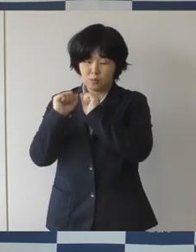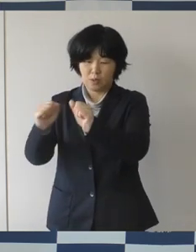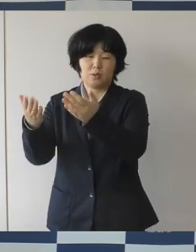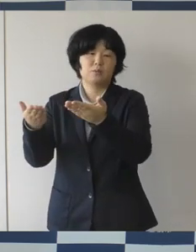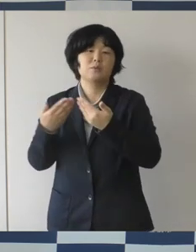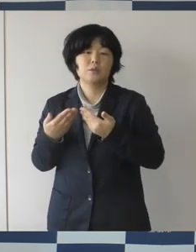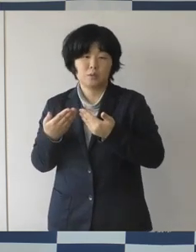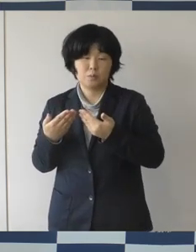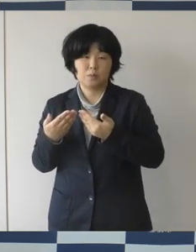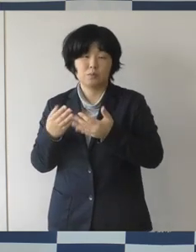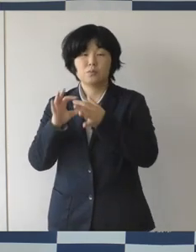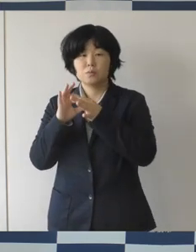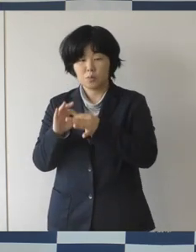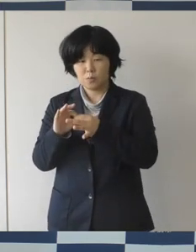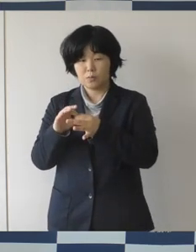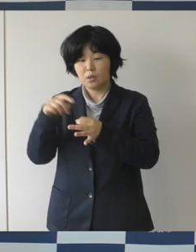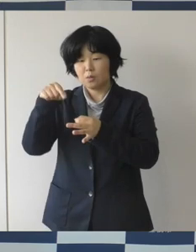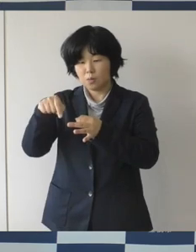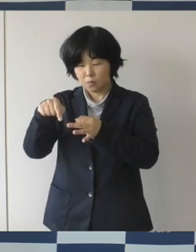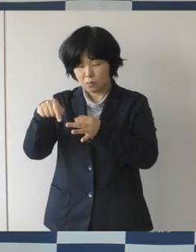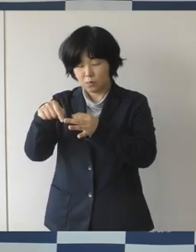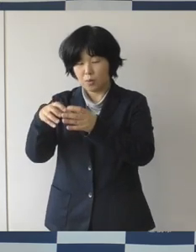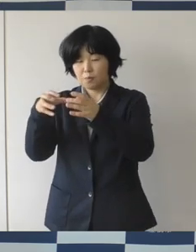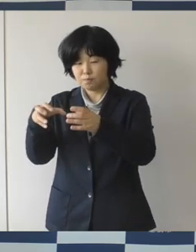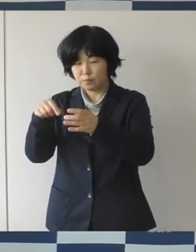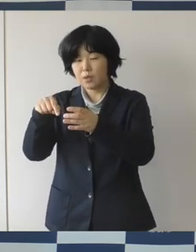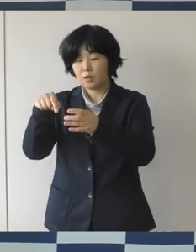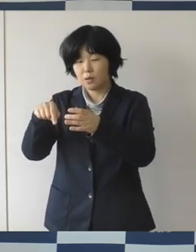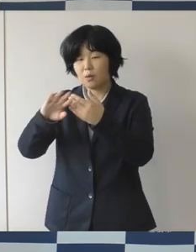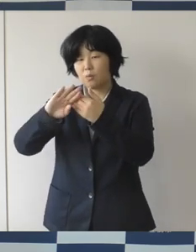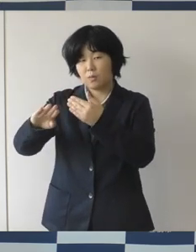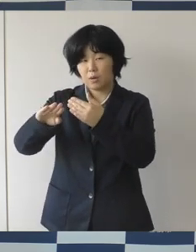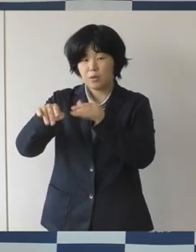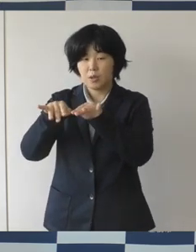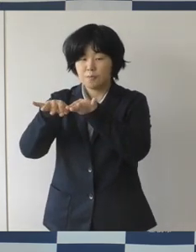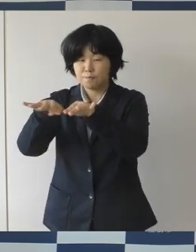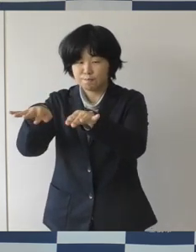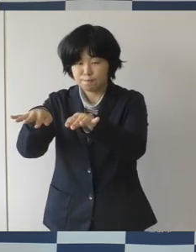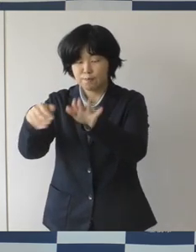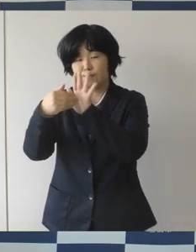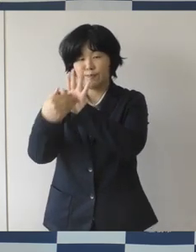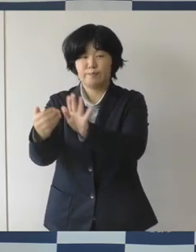このクラスターによる市中への広がりというのは、ほぼないという風に考えています。